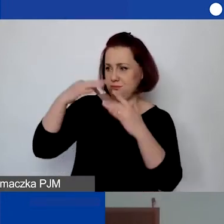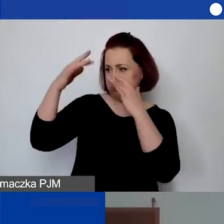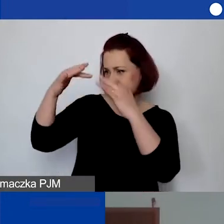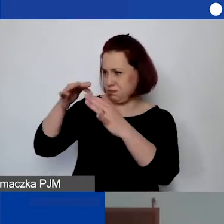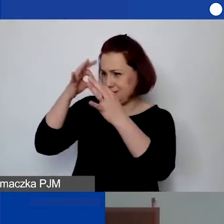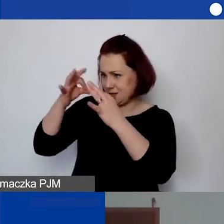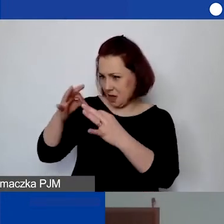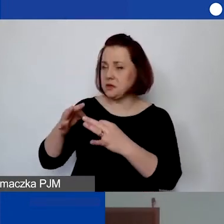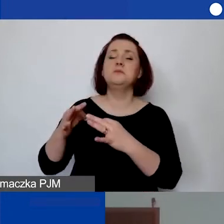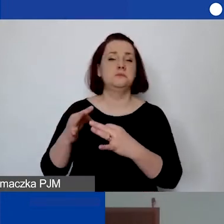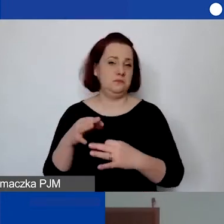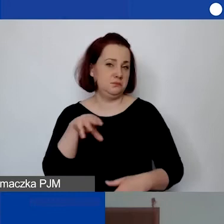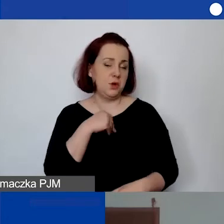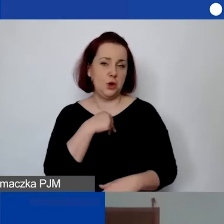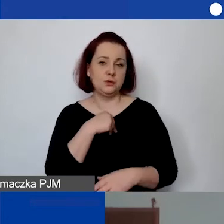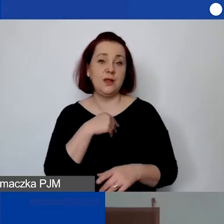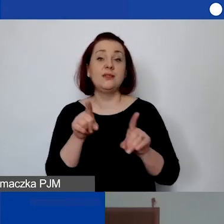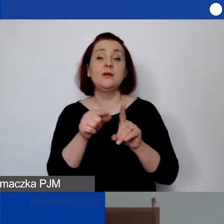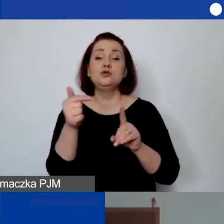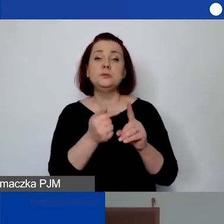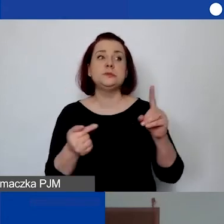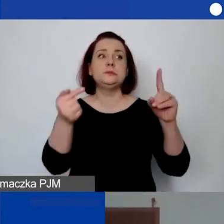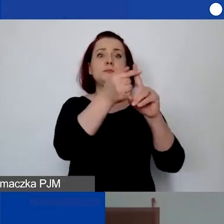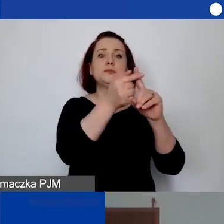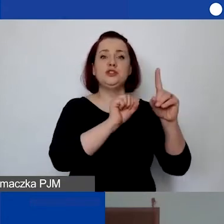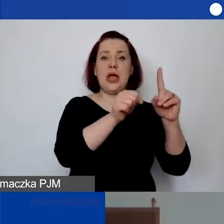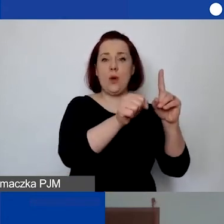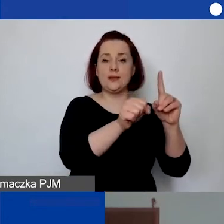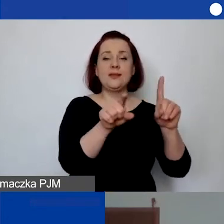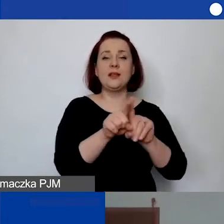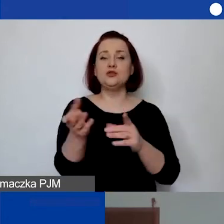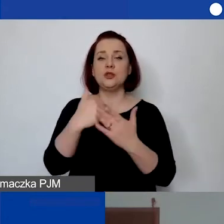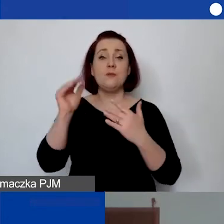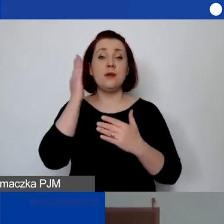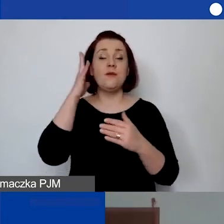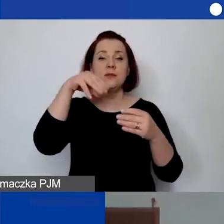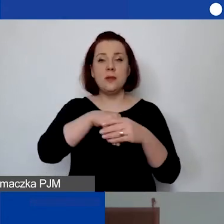Oczywiście powinno to być określone w działaniu. W części merytorycznej mogą państwo po prostu opisać